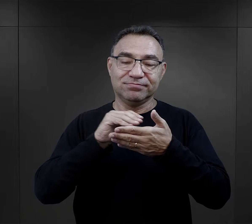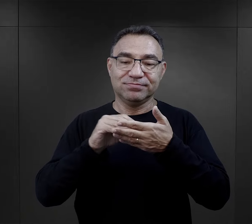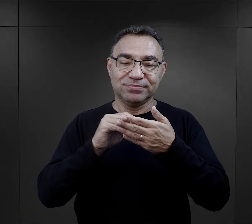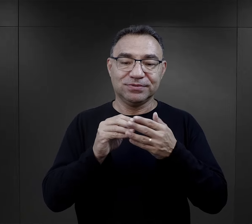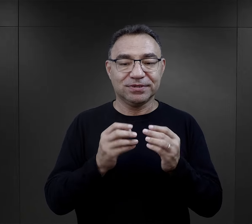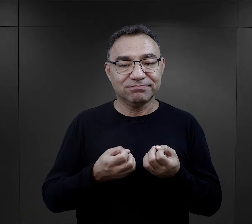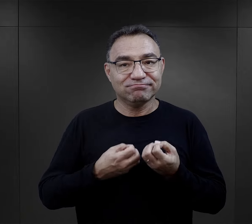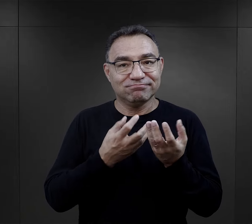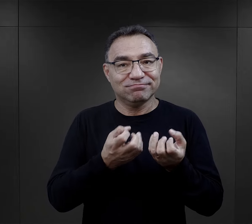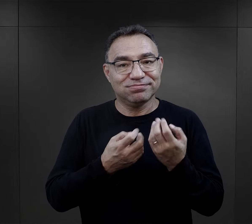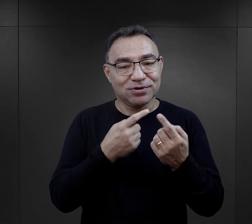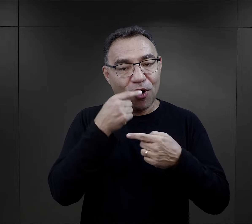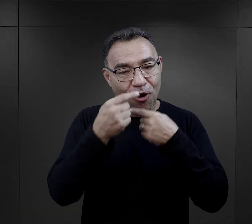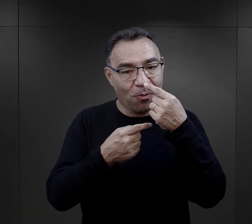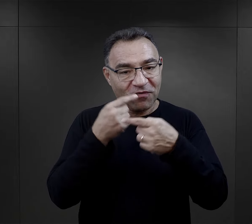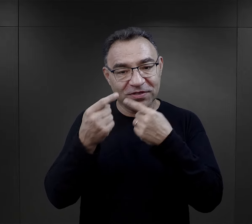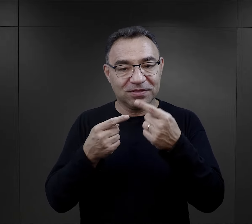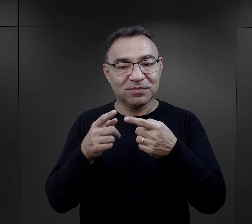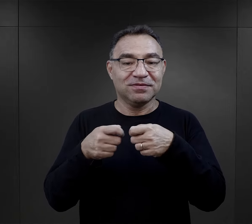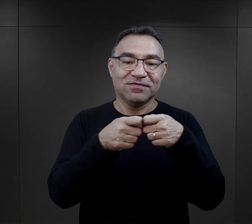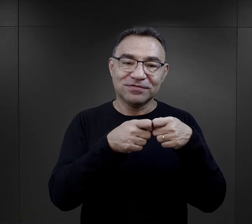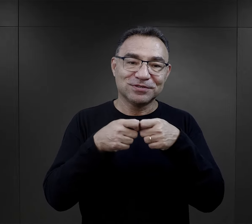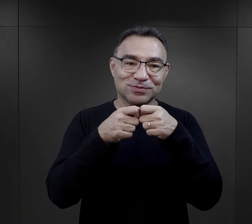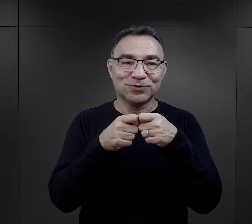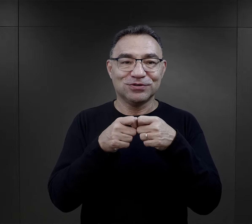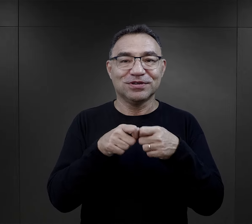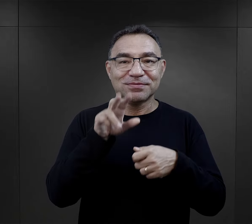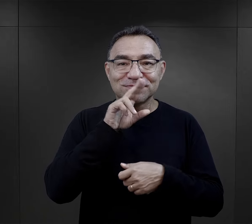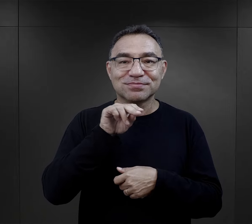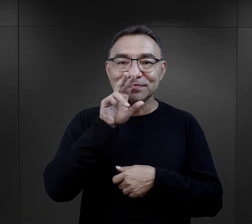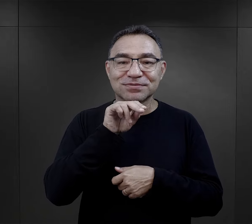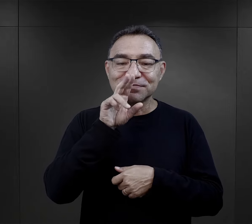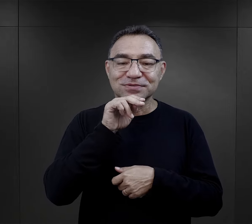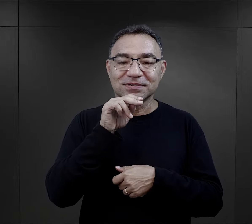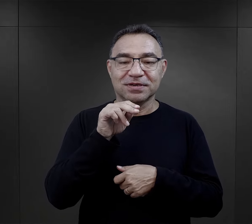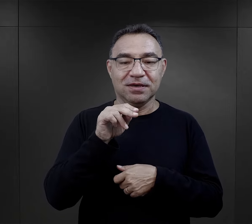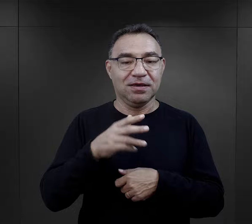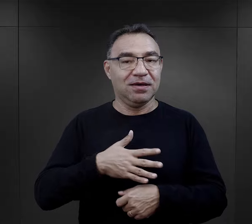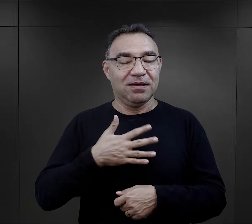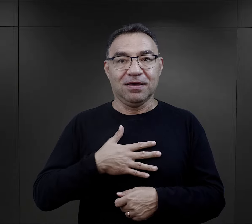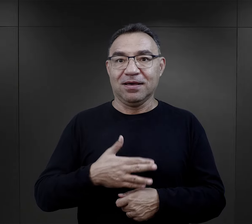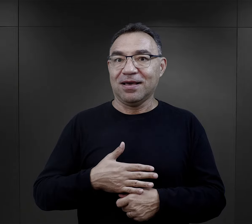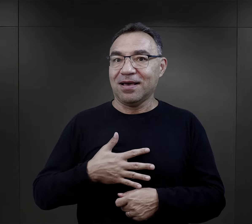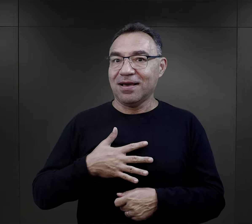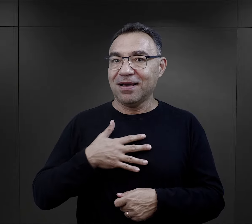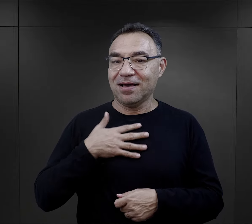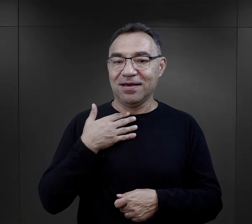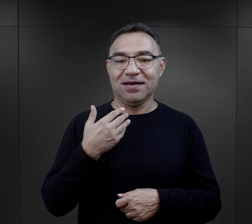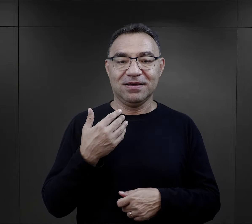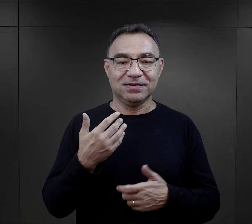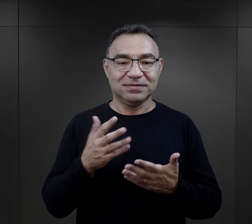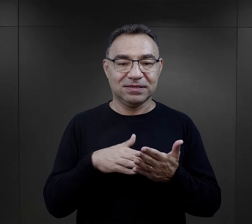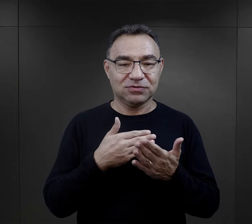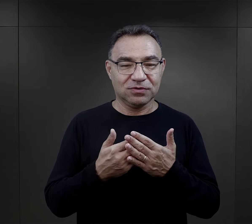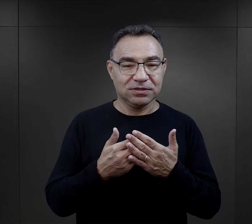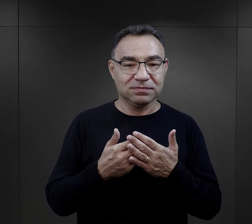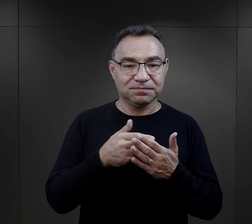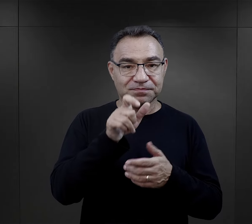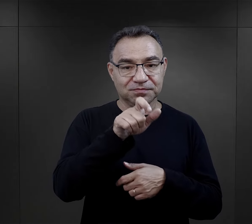Dzieliły się tymi wierszami z innymi więźniarkami potem wspólnie recytowały. Bardzo wzruszające momenty.